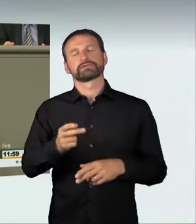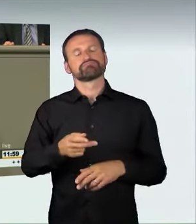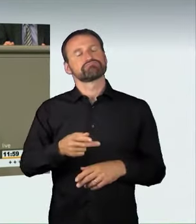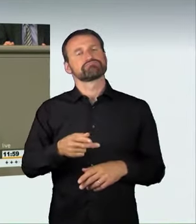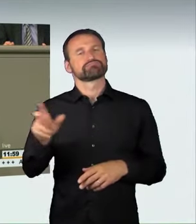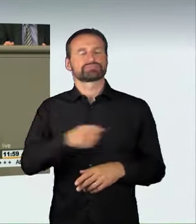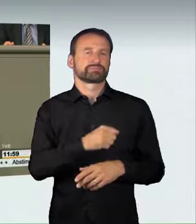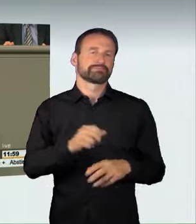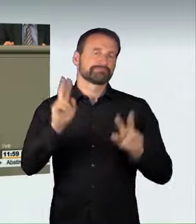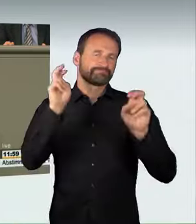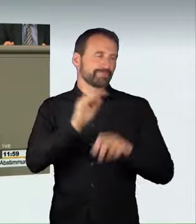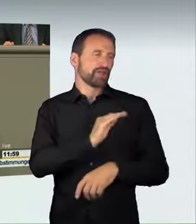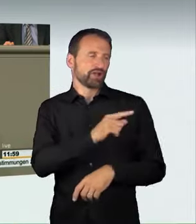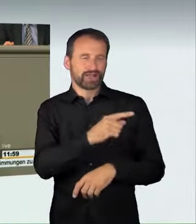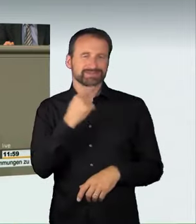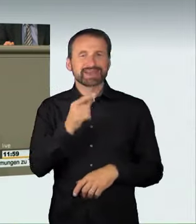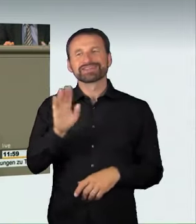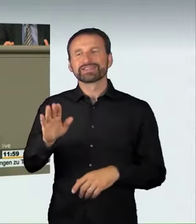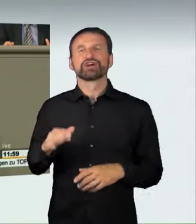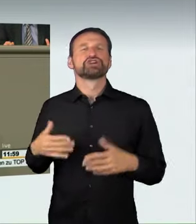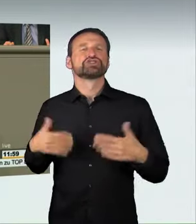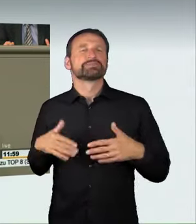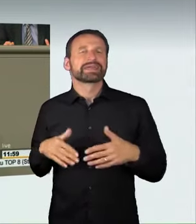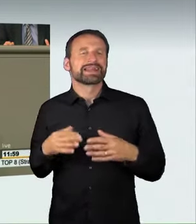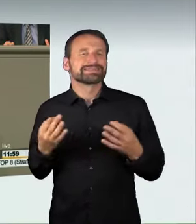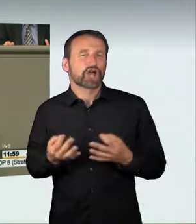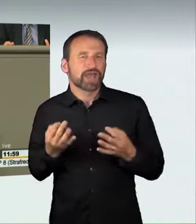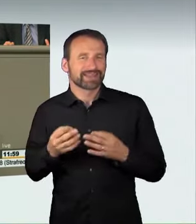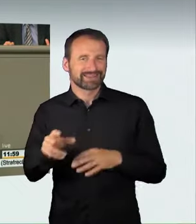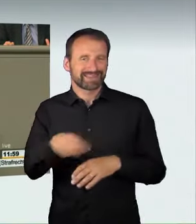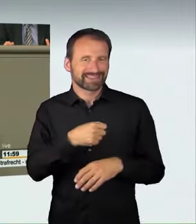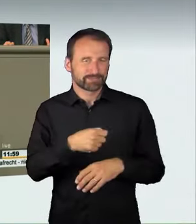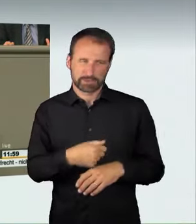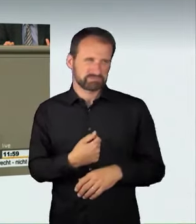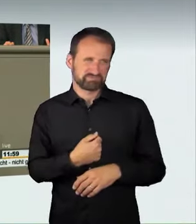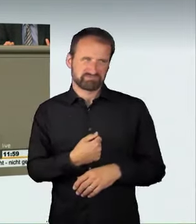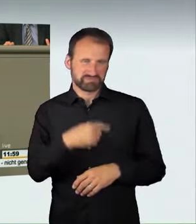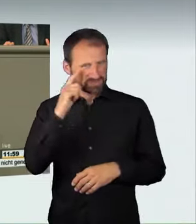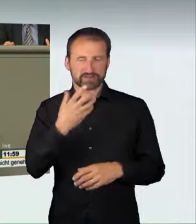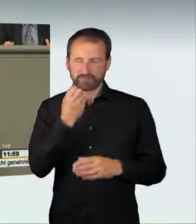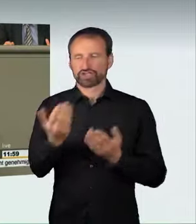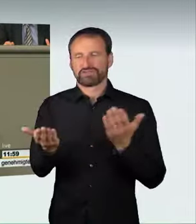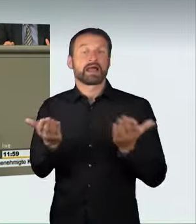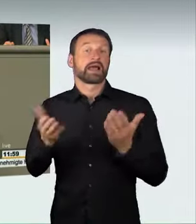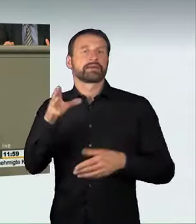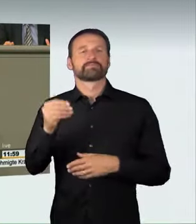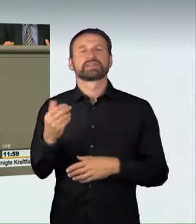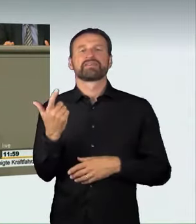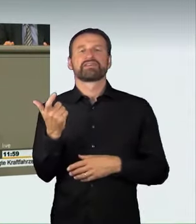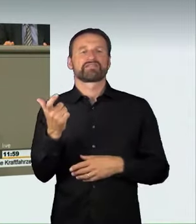Ich finde, man kann hier noch einen Schritt weitergehen und dies mit dem Waffenrecht vergleichen. Wenn ein Bürger nicht verantwortungsvoll mit seiner Waffe umgehen kann,